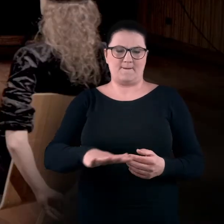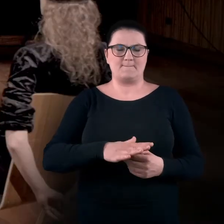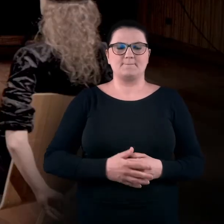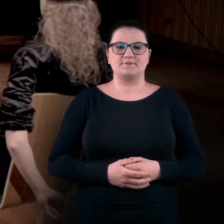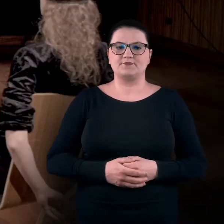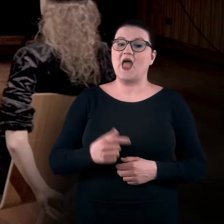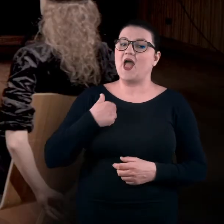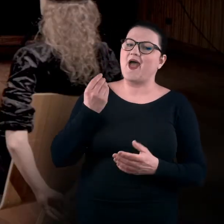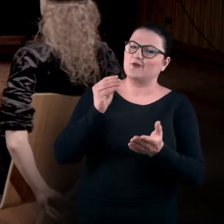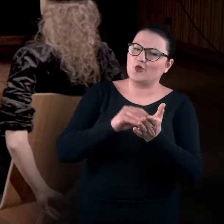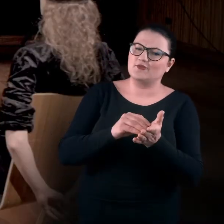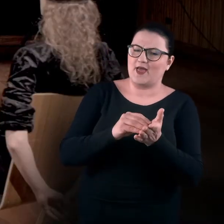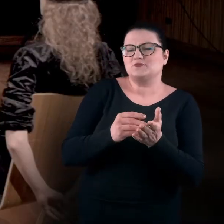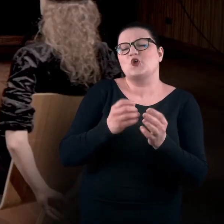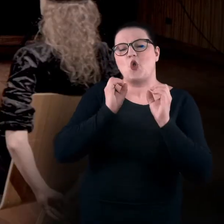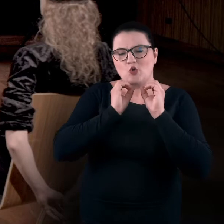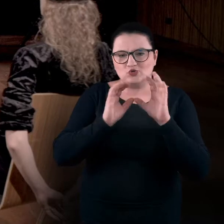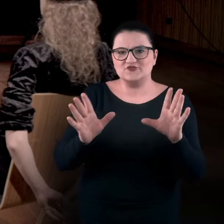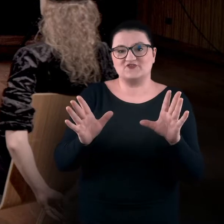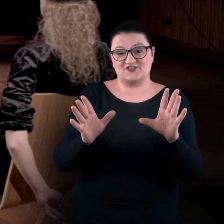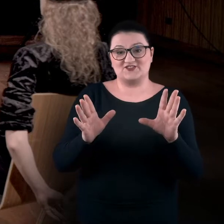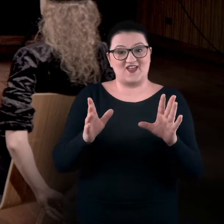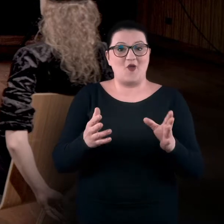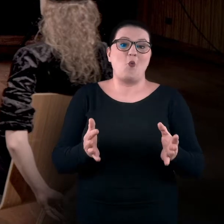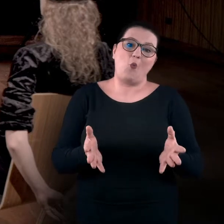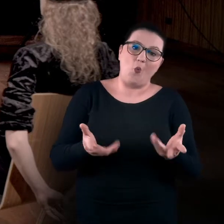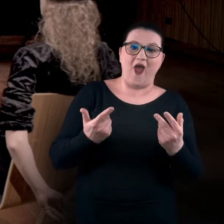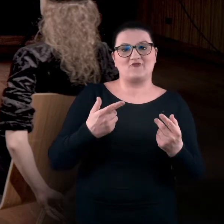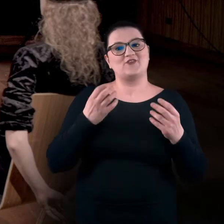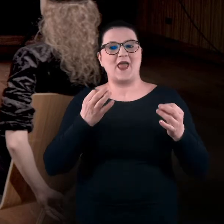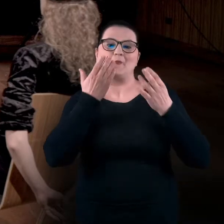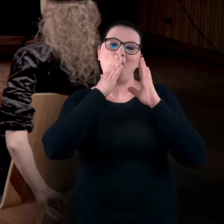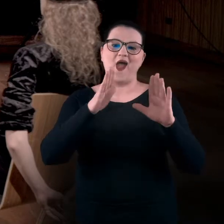Ja tylko dodam, że oczywiście z wielką łatwością możemy teraz pokazywać,